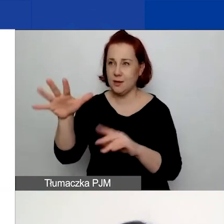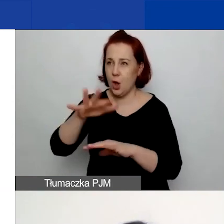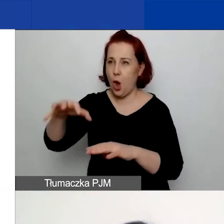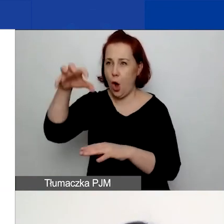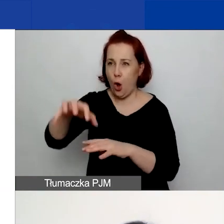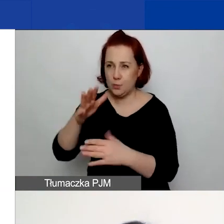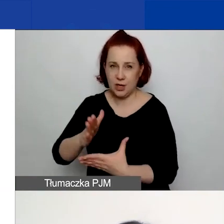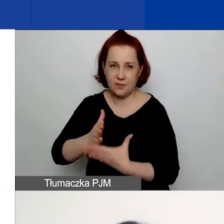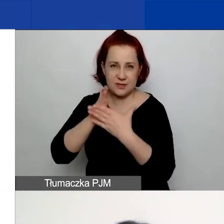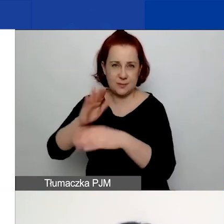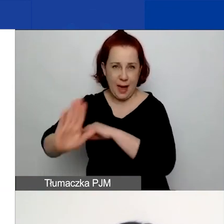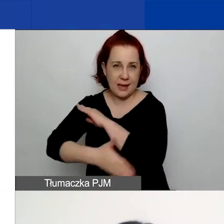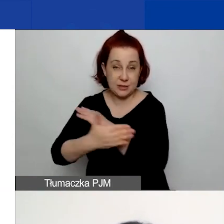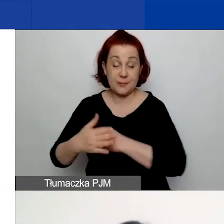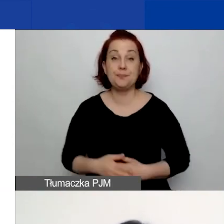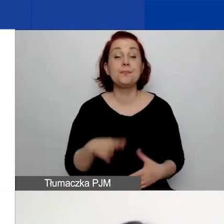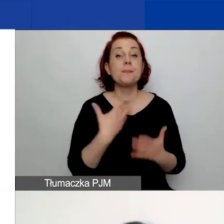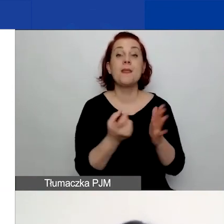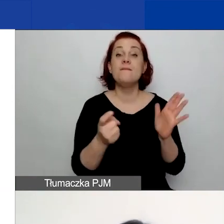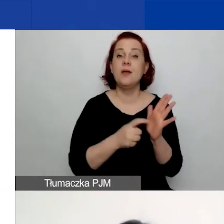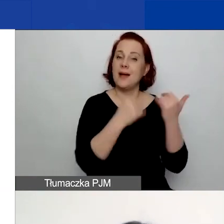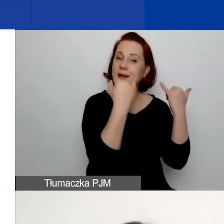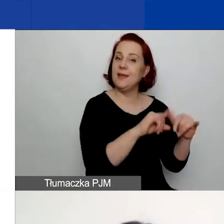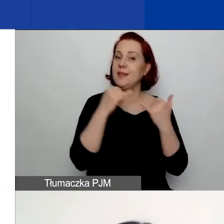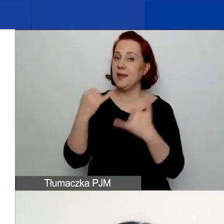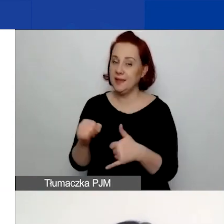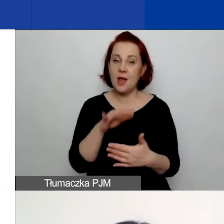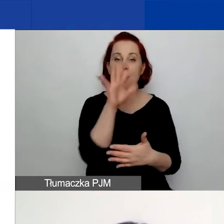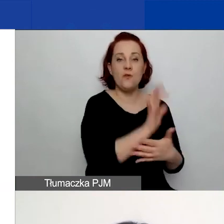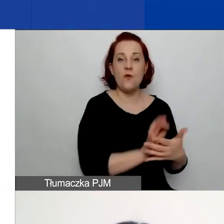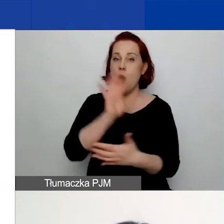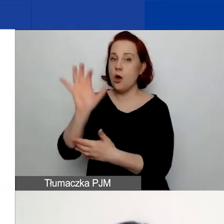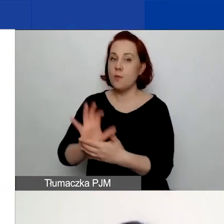W związku z tym, że te wymogi są troszeczkę inne, w formularzu macie założone również blokady,